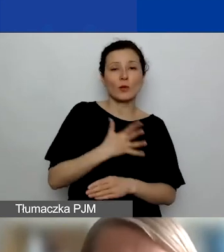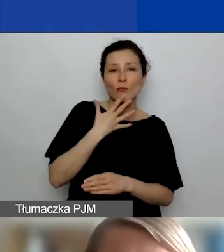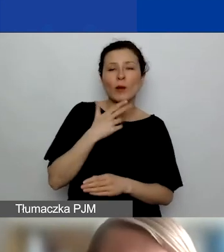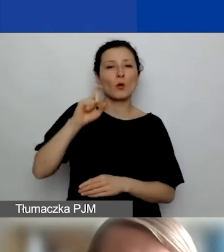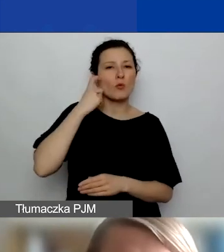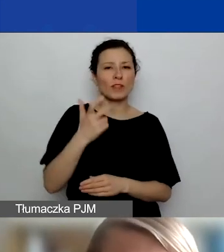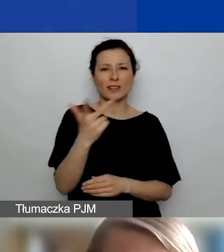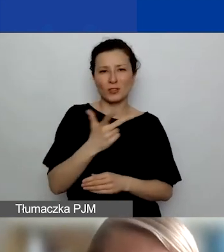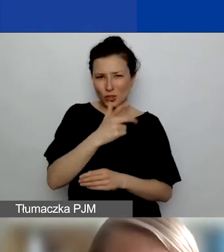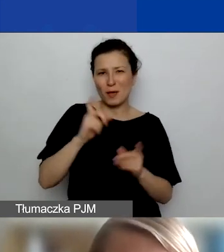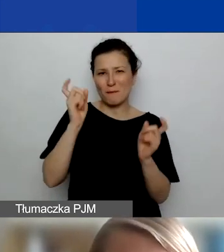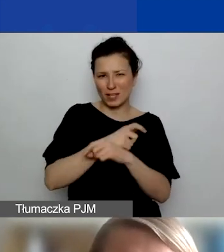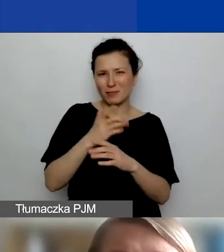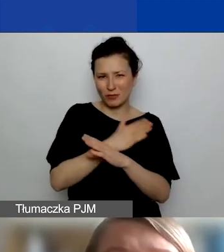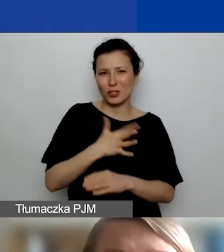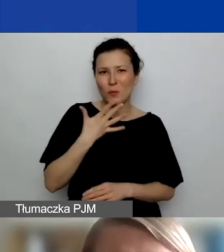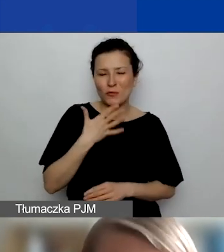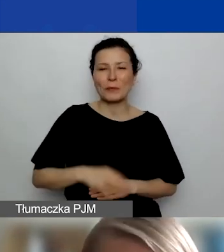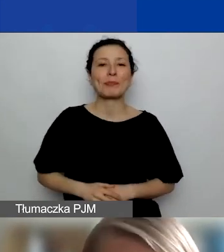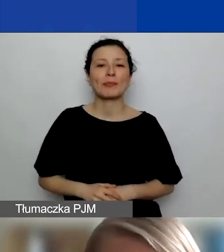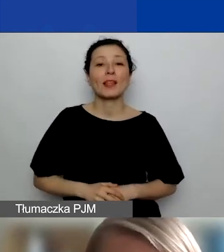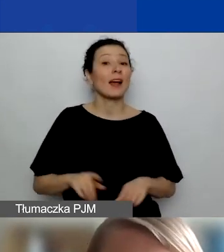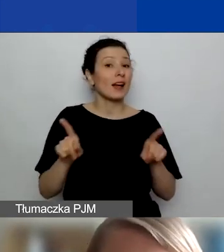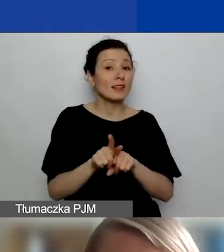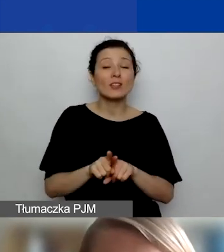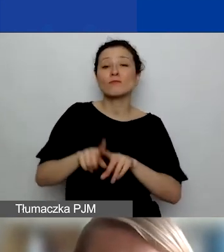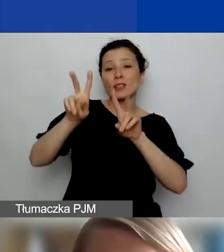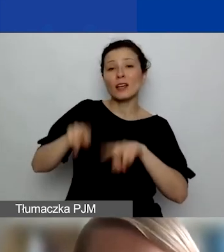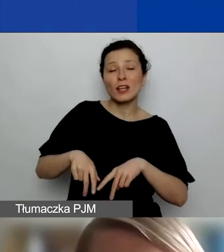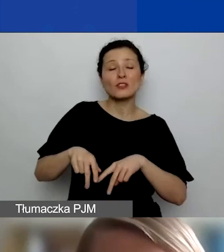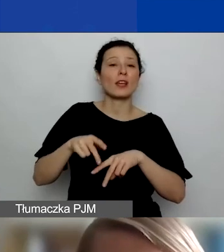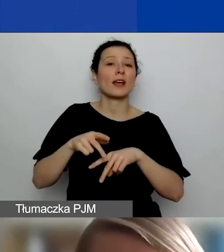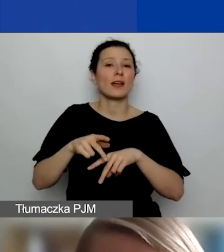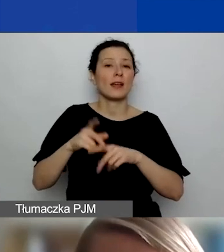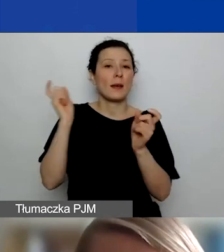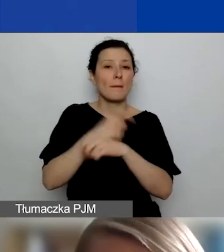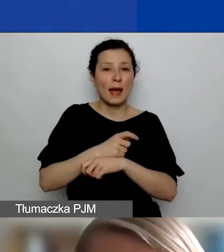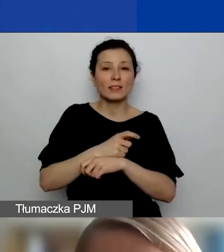czyli Islandii, Liechtensteinu i Norwegii. Ale także z pozostałych Państw-Beneficjentów funduszy EOG.